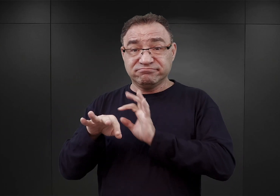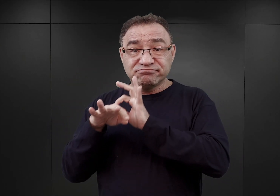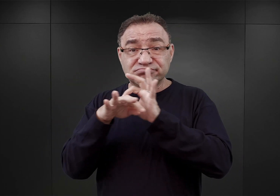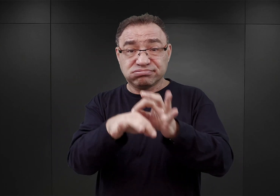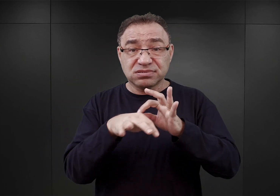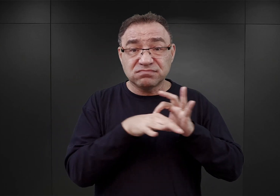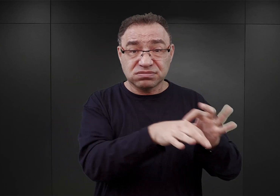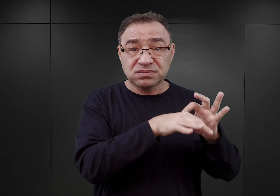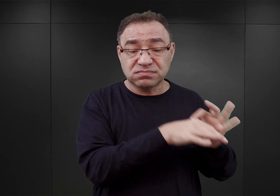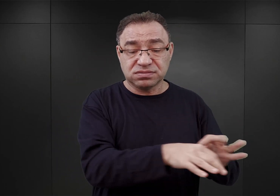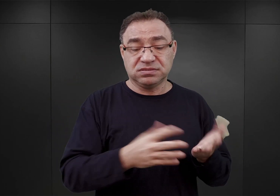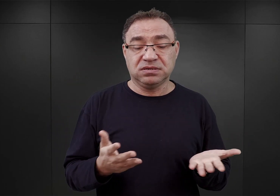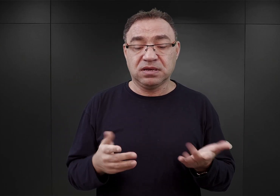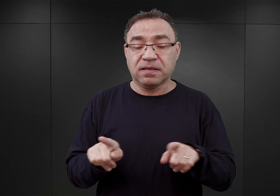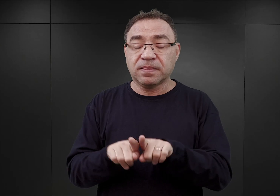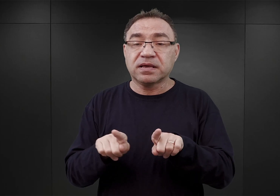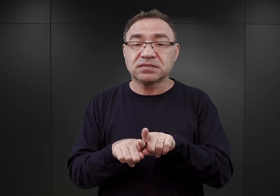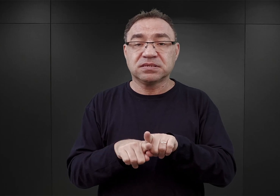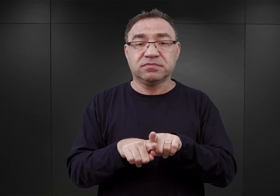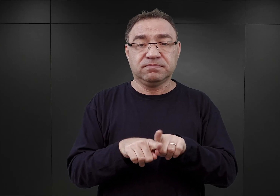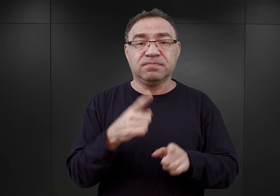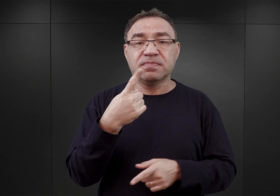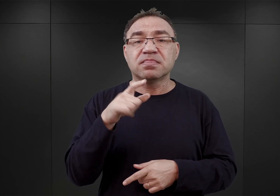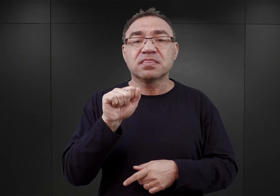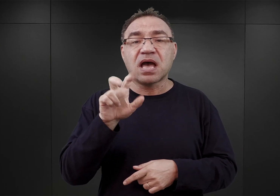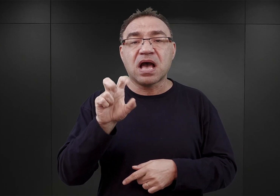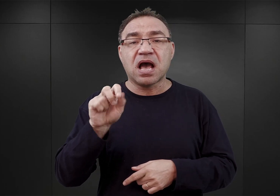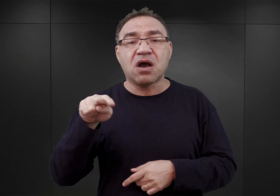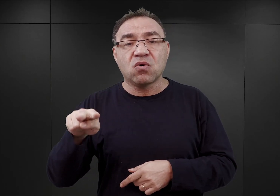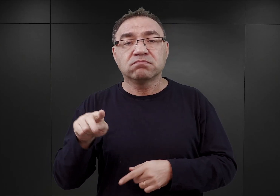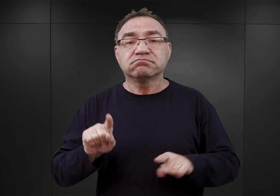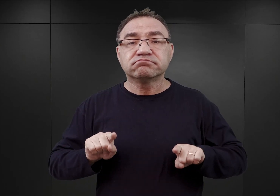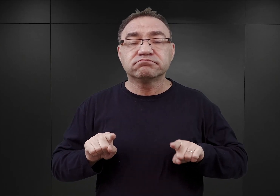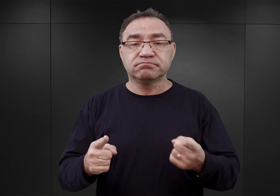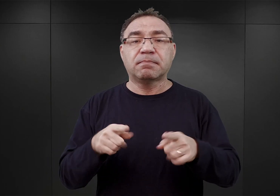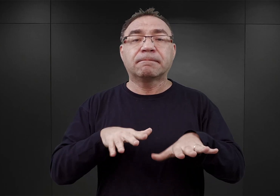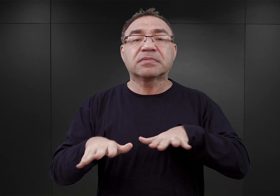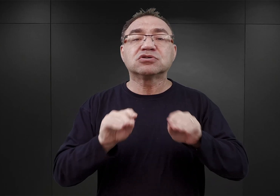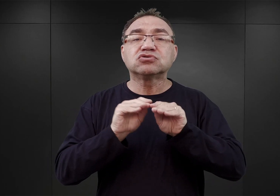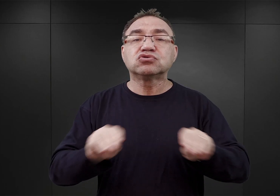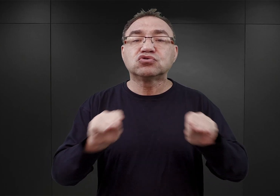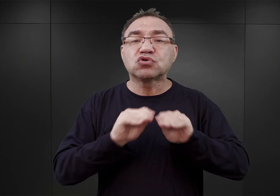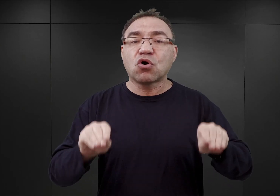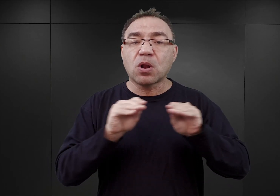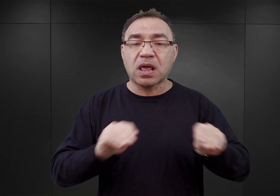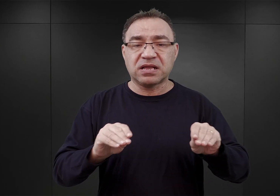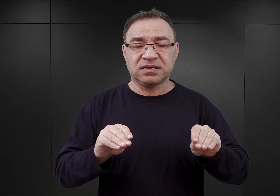A poza tym w obozie Dachau zorganizowano w tym czasie miejsce szkolenia dla członków SS.